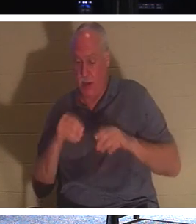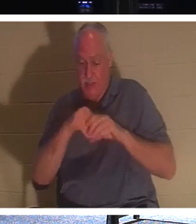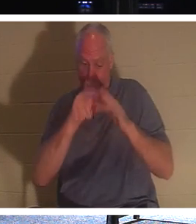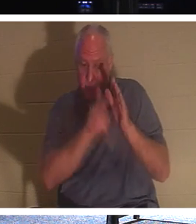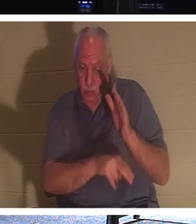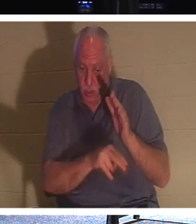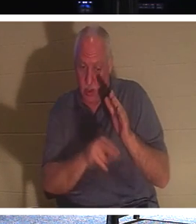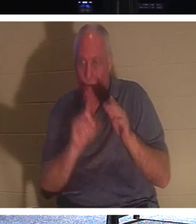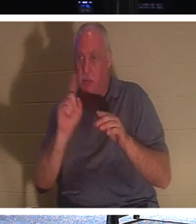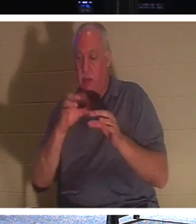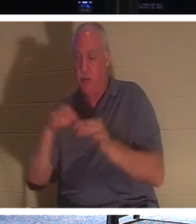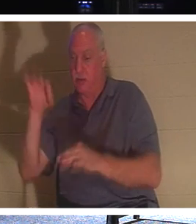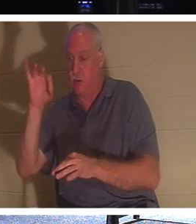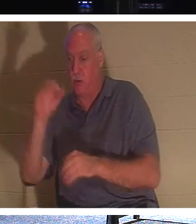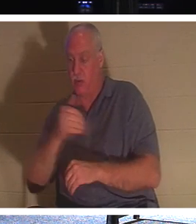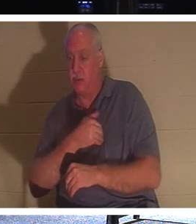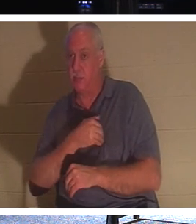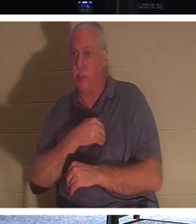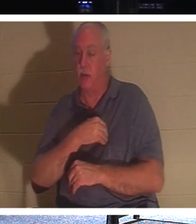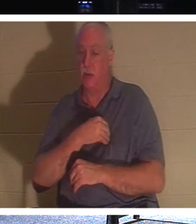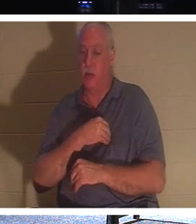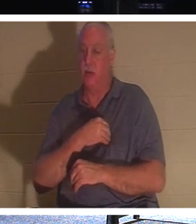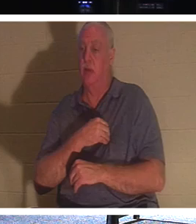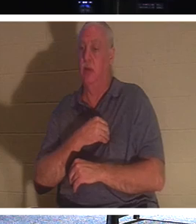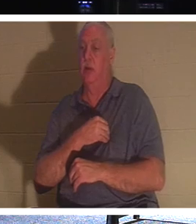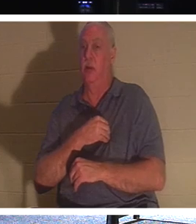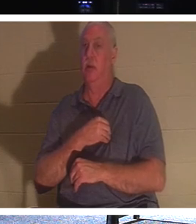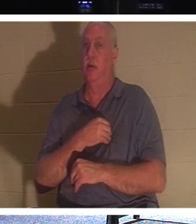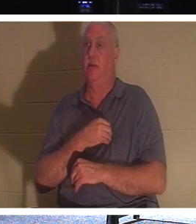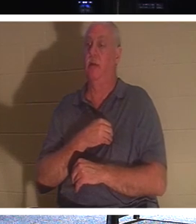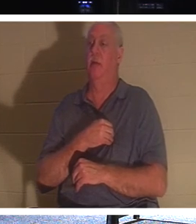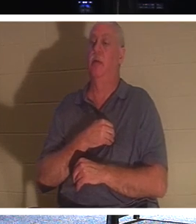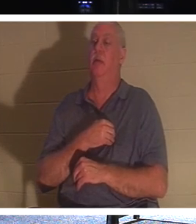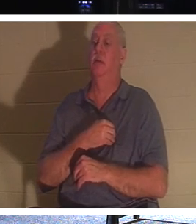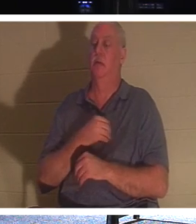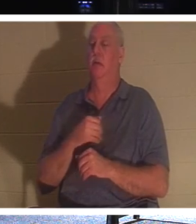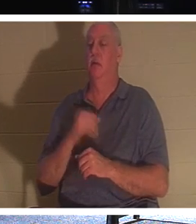是我们本性永恒的一部分。如果你有一个信徒，一个亲戚是信徒，